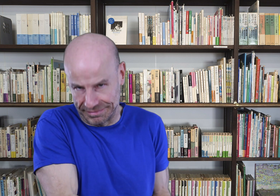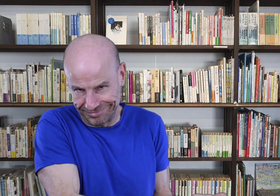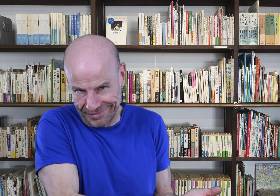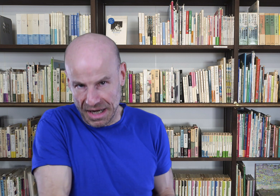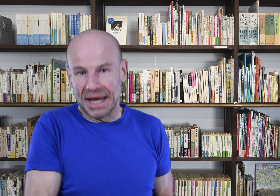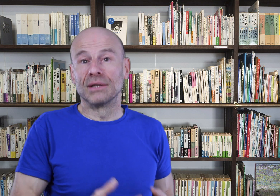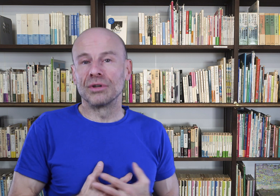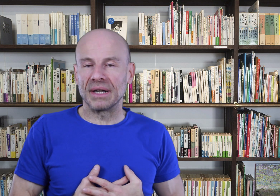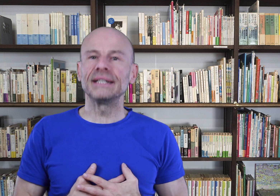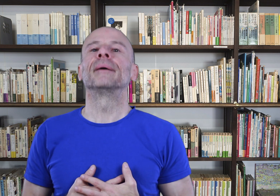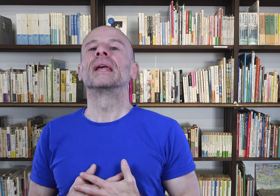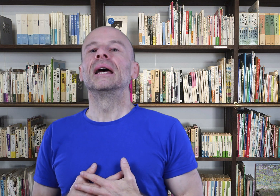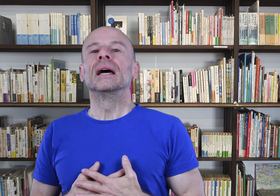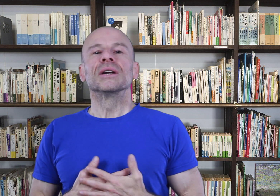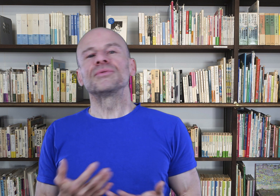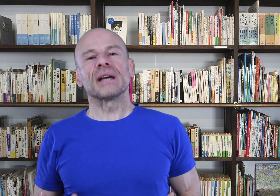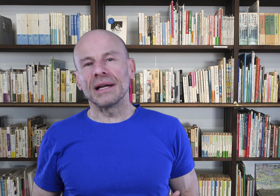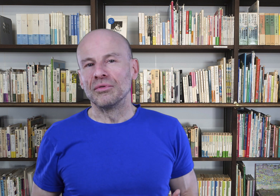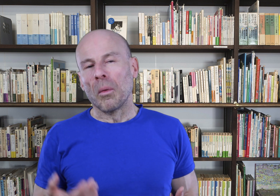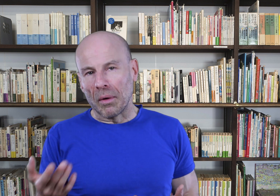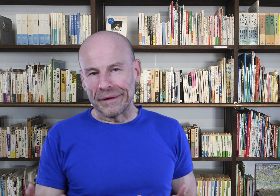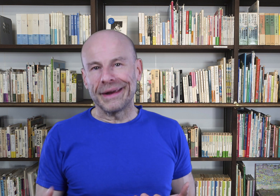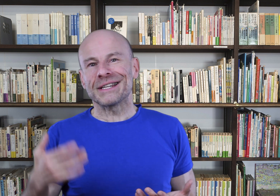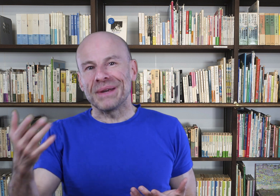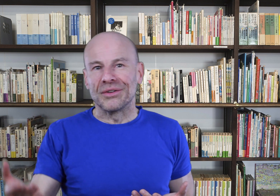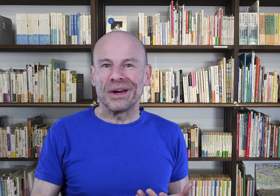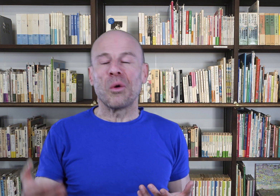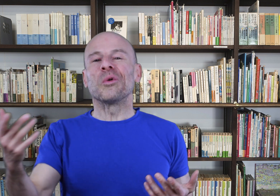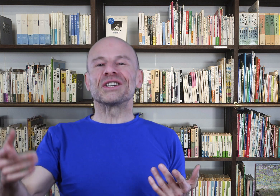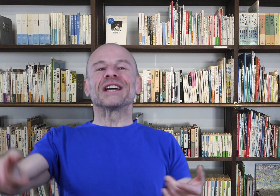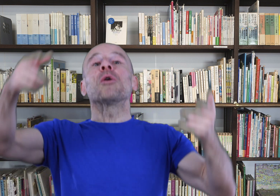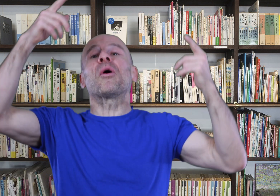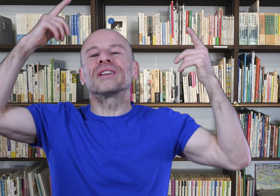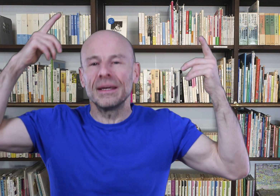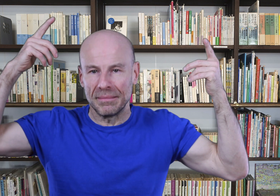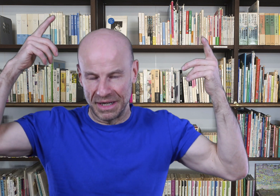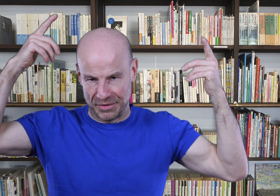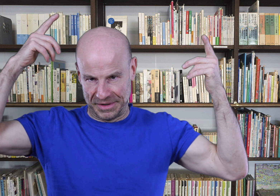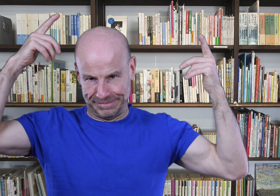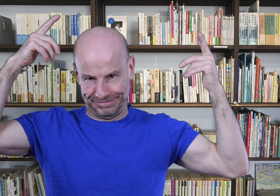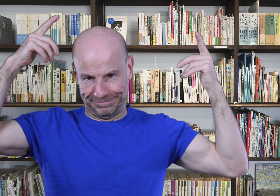et d’auto-pratique, je suis certain que vous comprendrez, respecterez, encouragerez et colporterez ma demande.